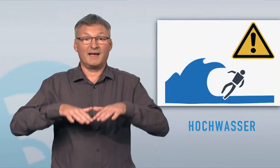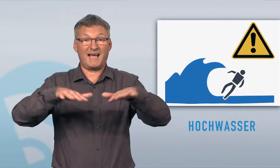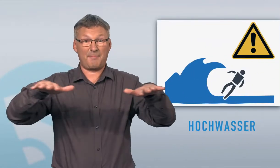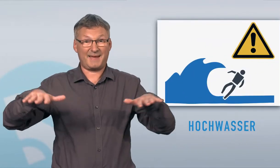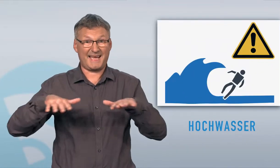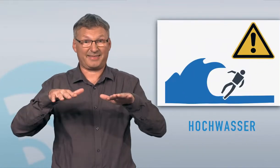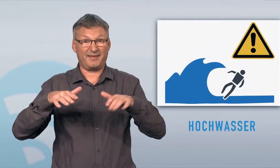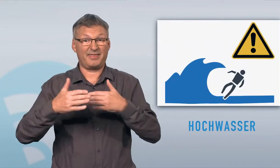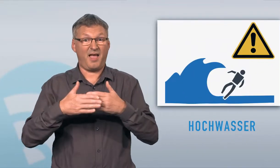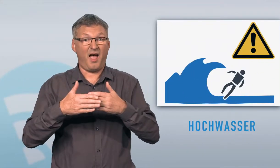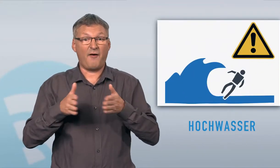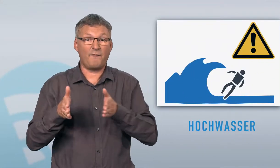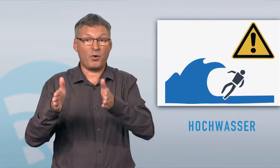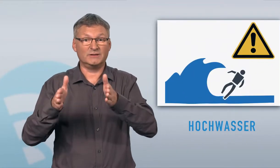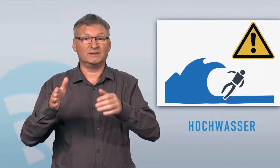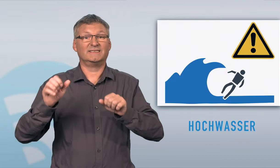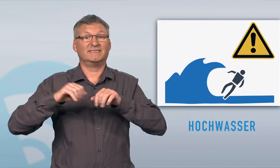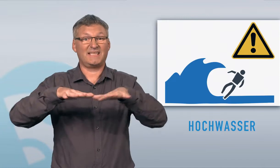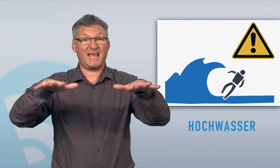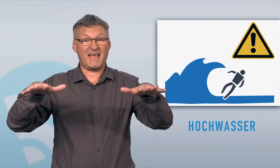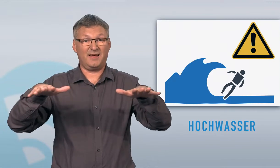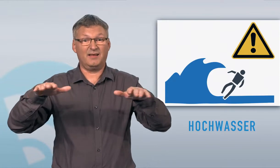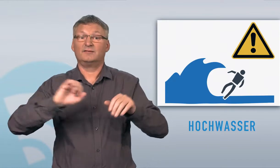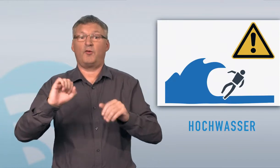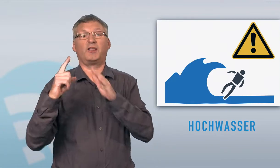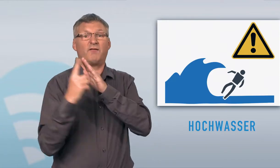Gefährdetes Gebiet in der Nähe von Gewässern (Fluss, See) sofort verlassen.